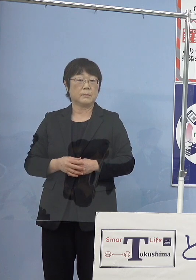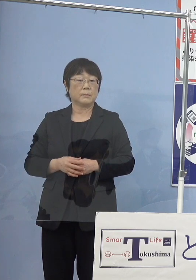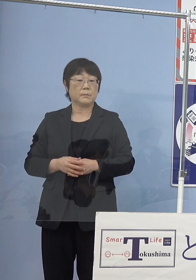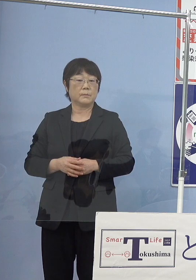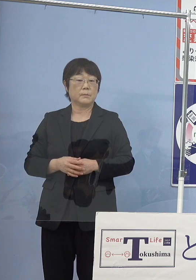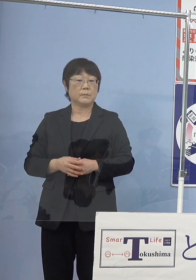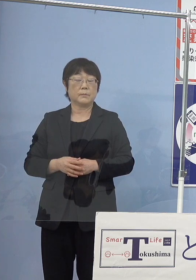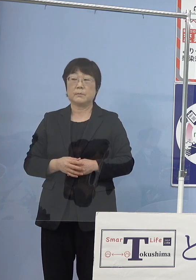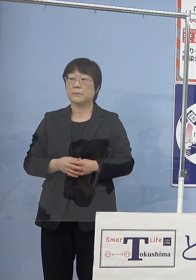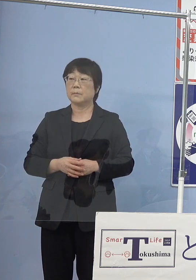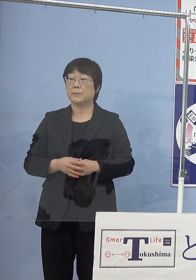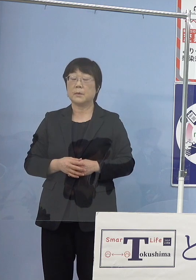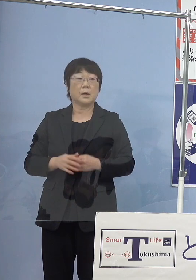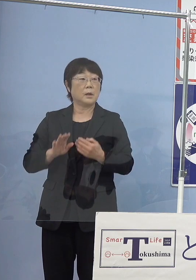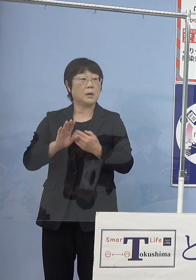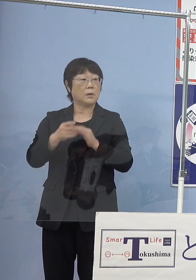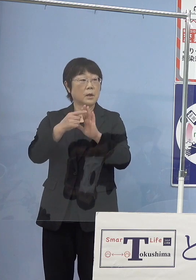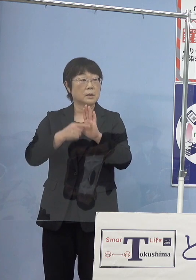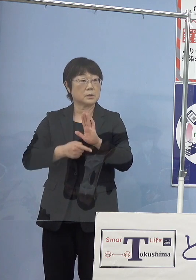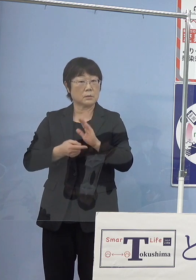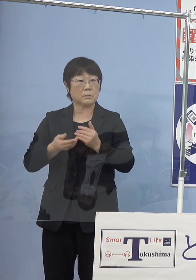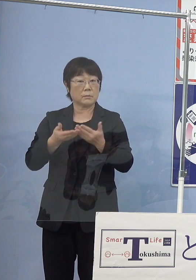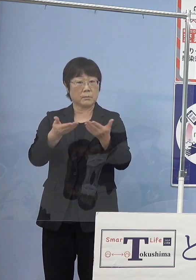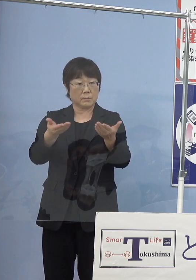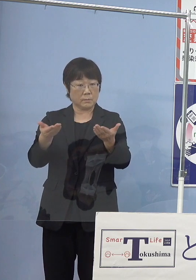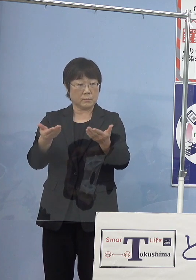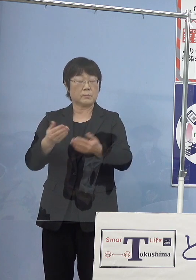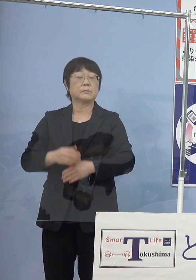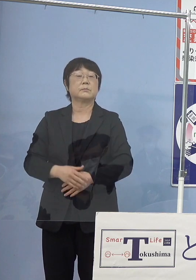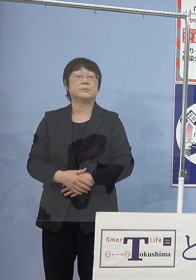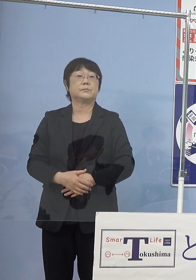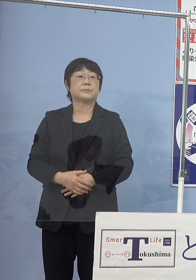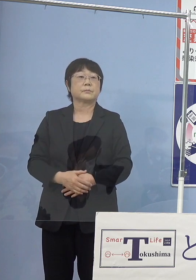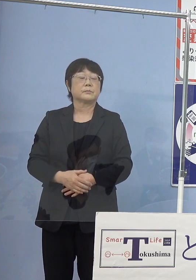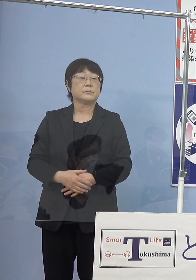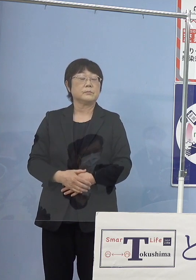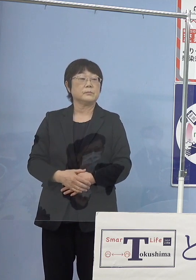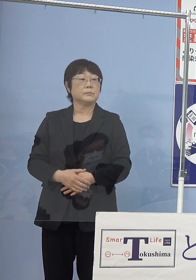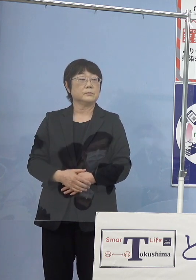（幹事社） 発表事項について質問のある方よろしくお願いします